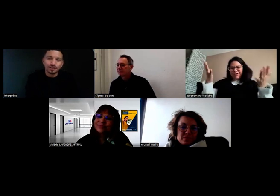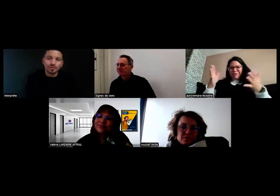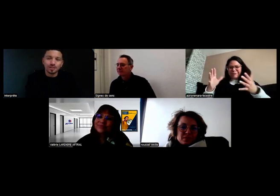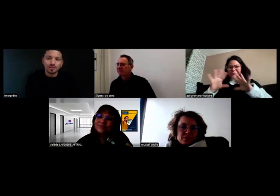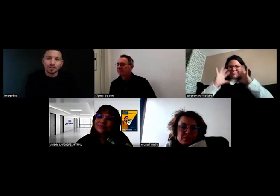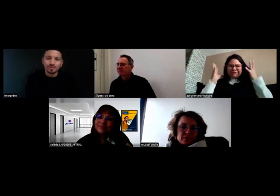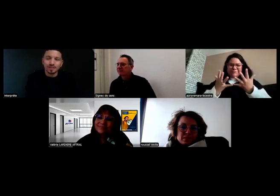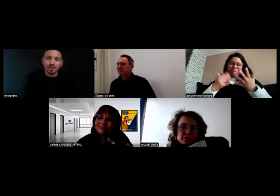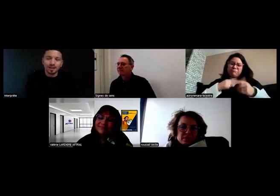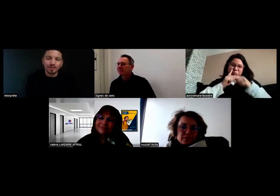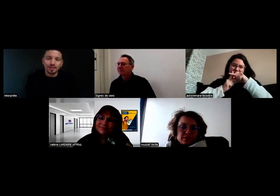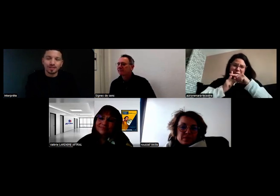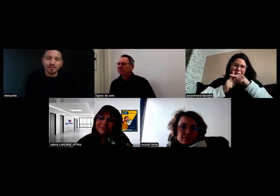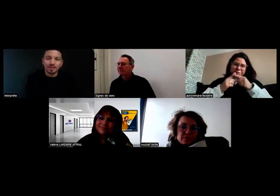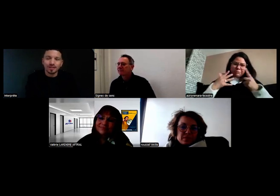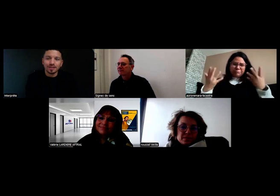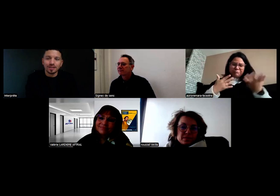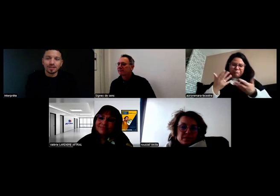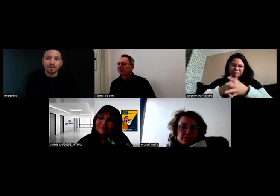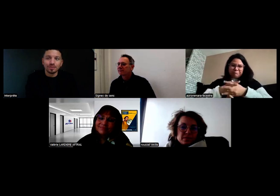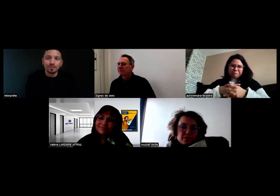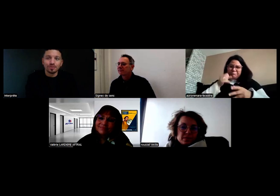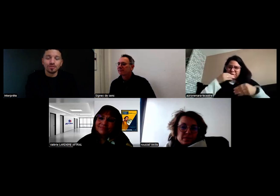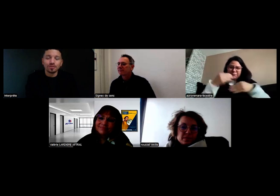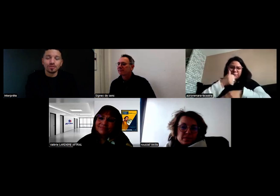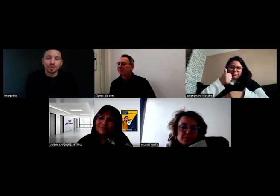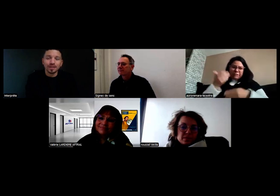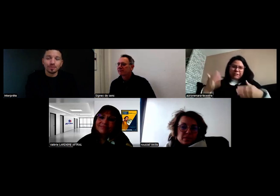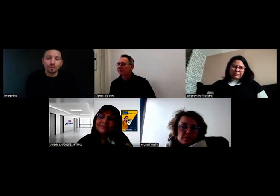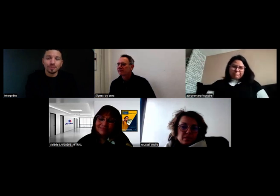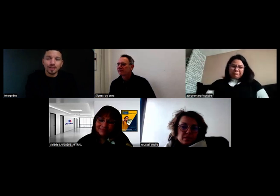j'ai envie de découvrir ce métier-là et de le vivre concrètement.